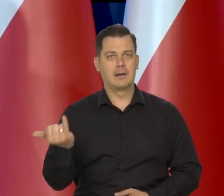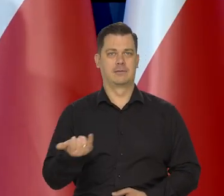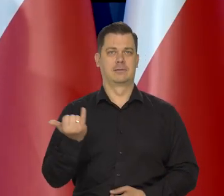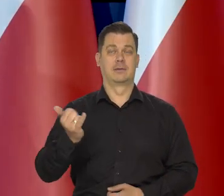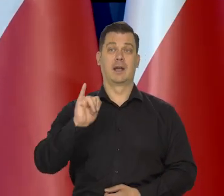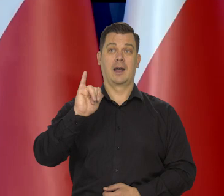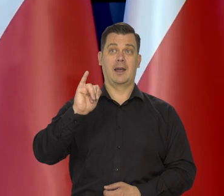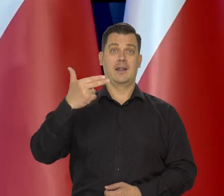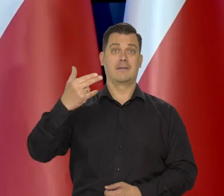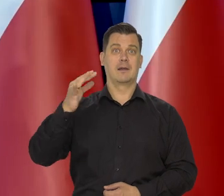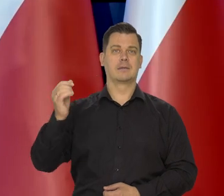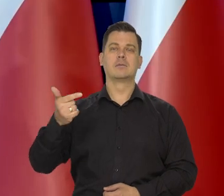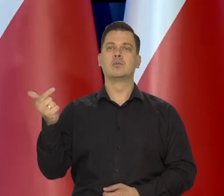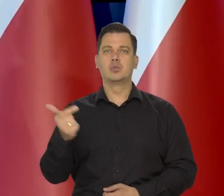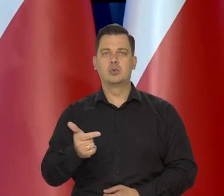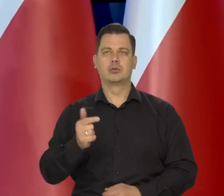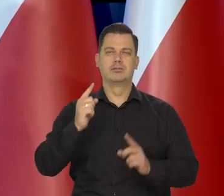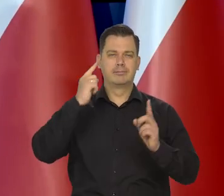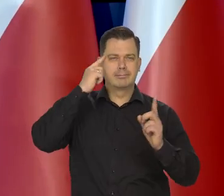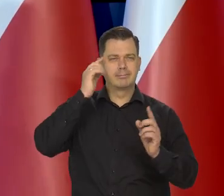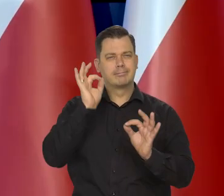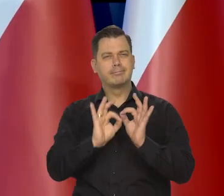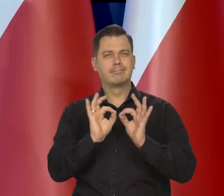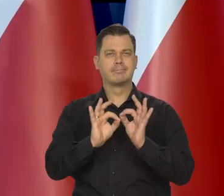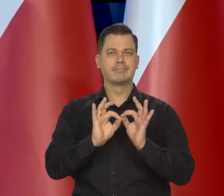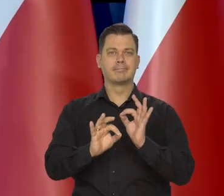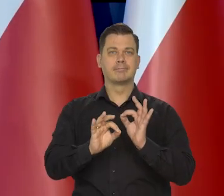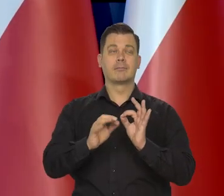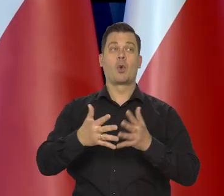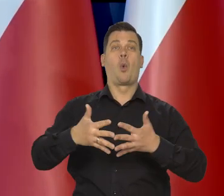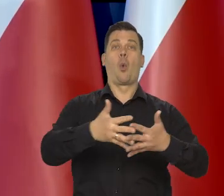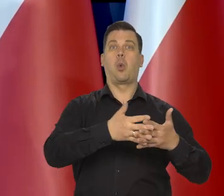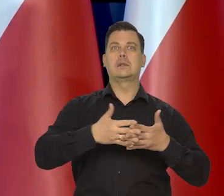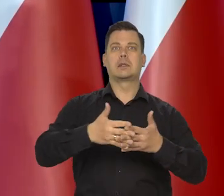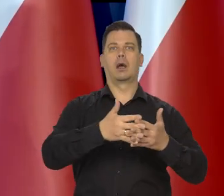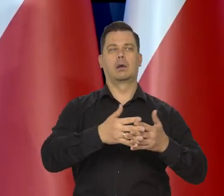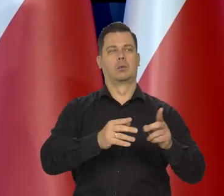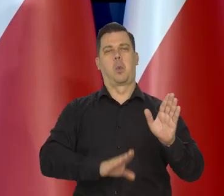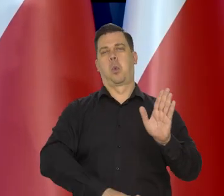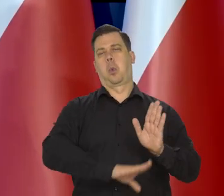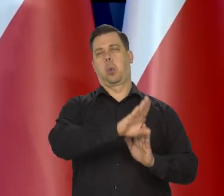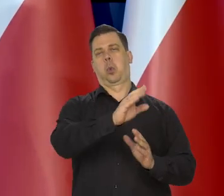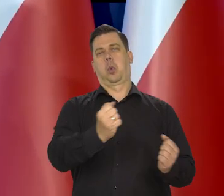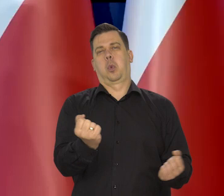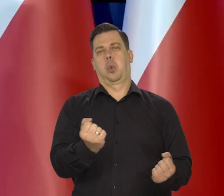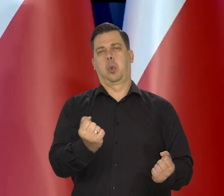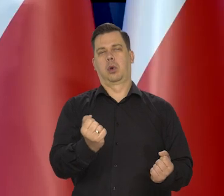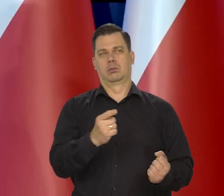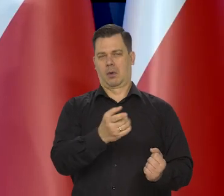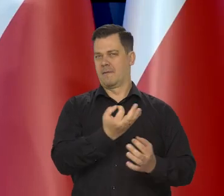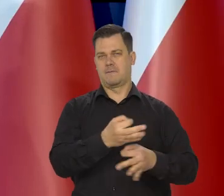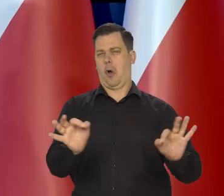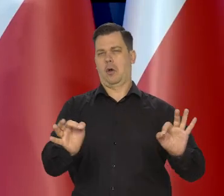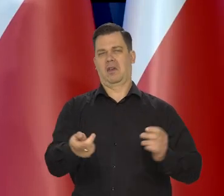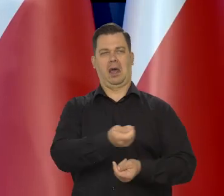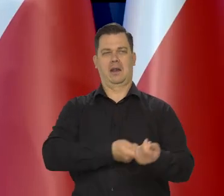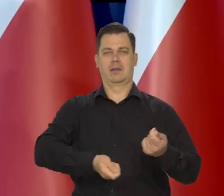walka z inflacją ma charakter cywilizowany. Od Stanów Zjednoczonych, które są bardzo wolnorynkowe na tle Europy.